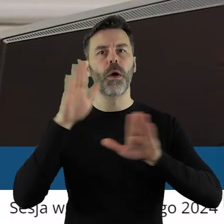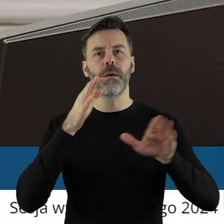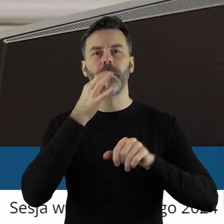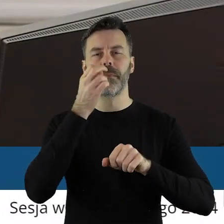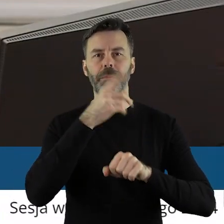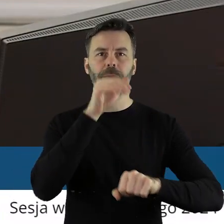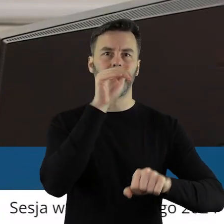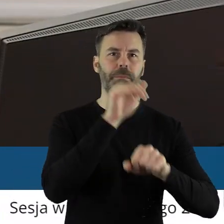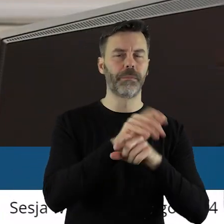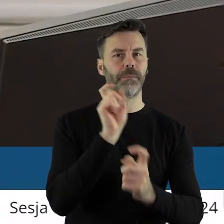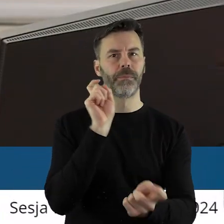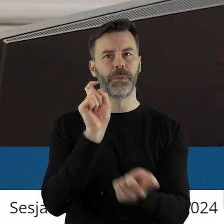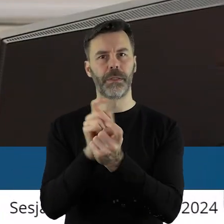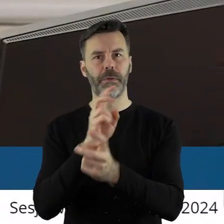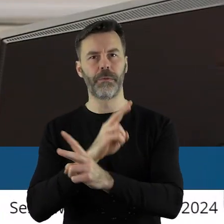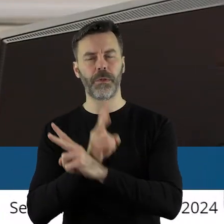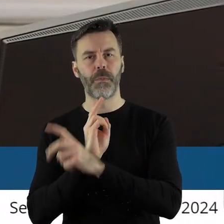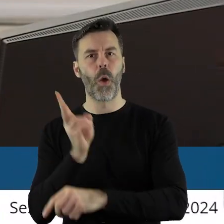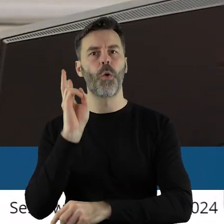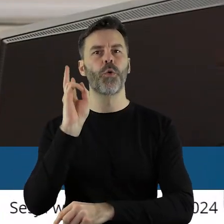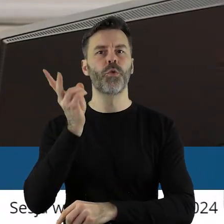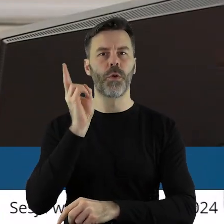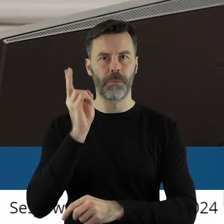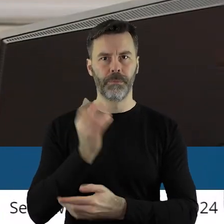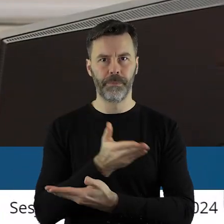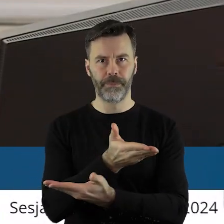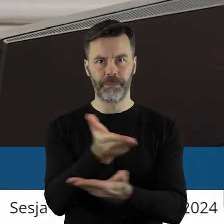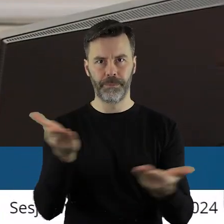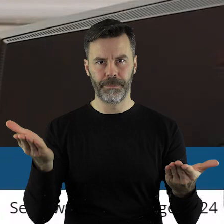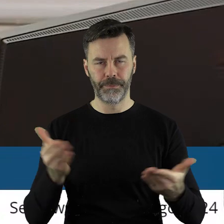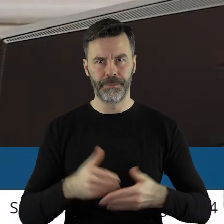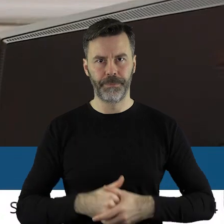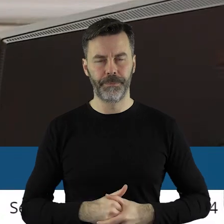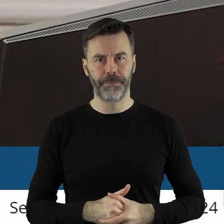uchwały, kto jest przeciw, kto się wstrzymał?